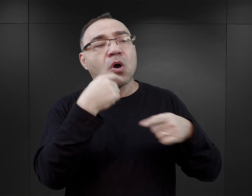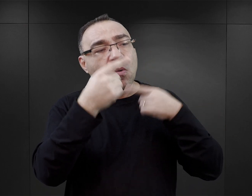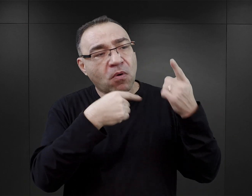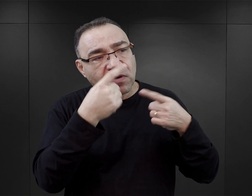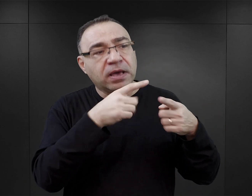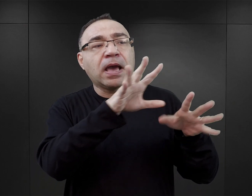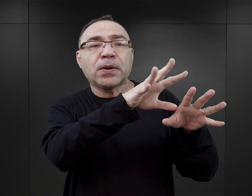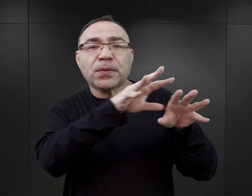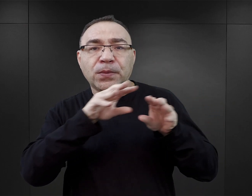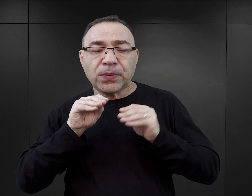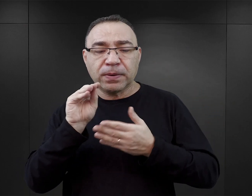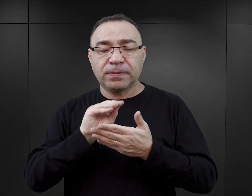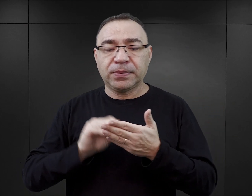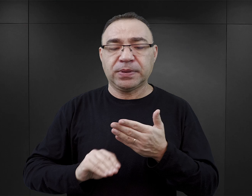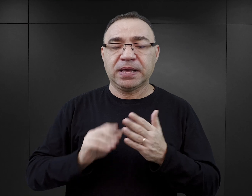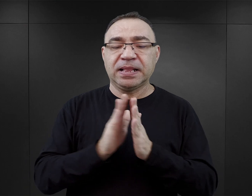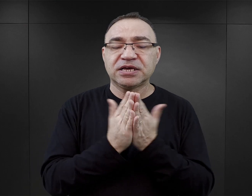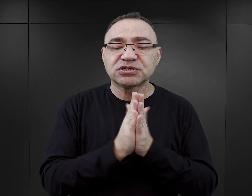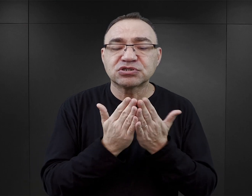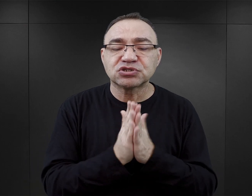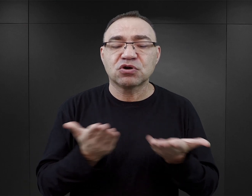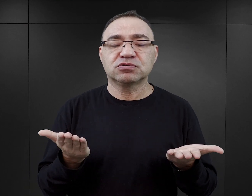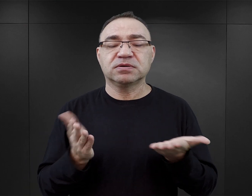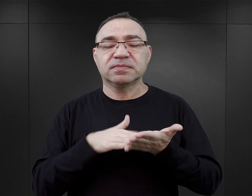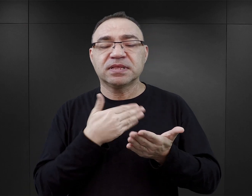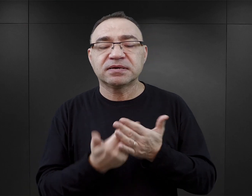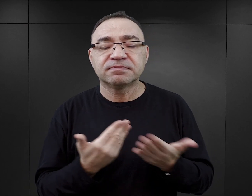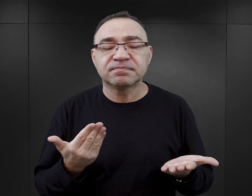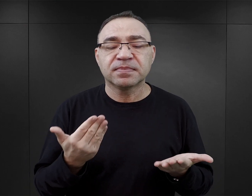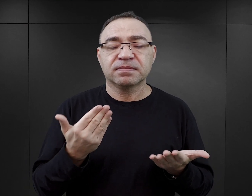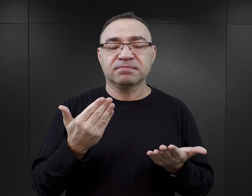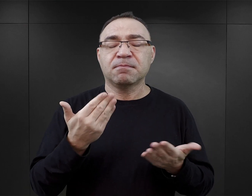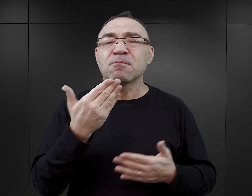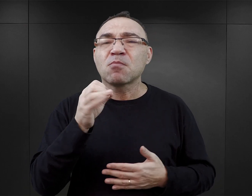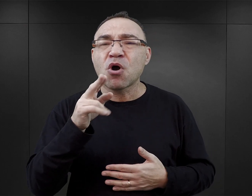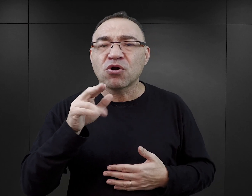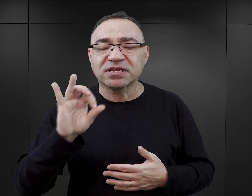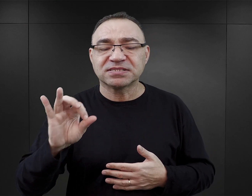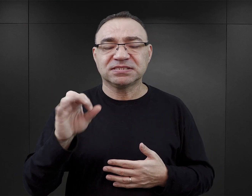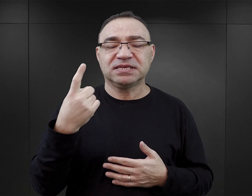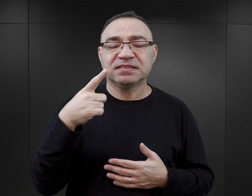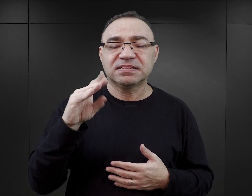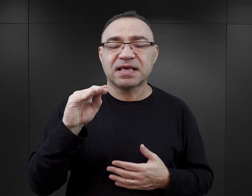Z tym, że te publikacje, mówimy tutaj o publikacjach między innymi Pani Morris, Pana Dempseya,